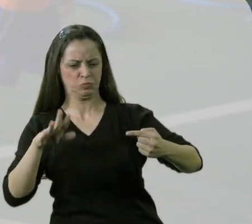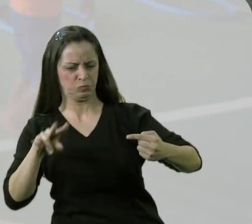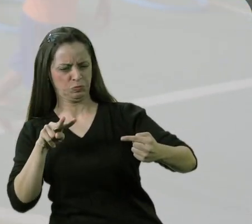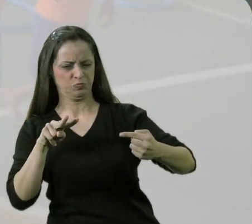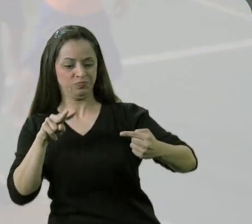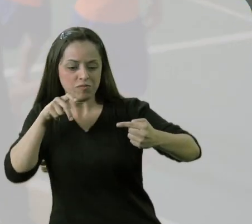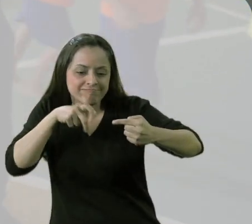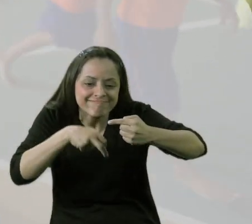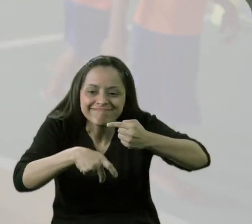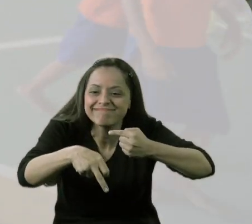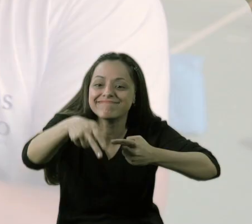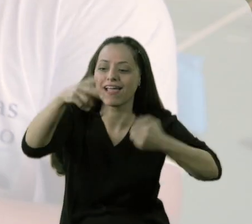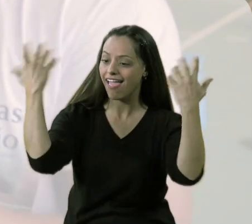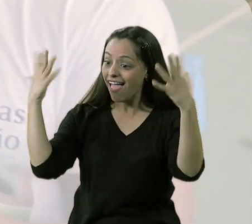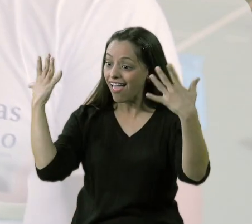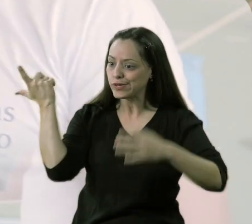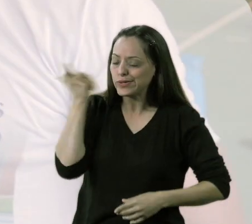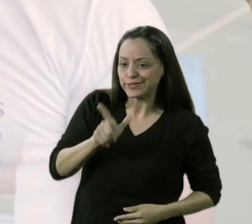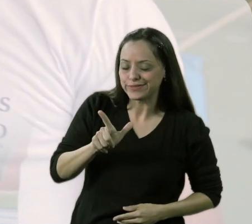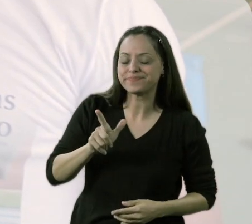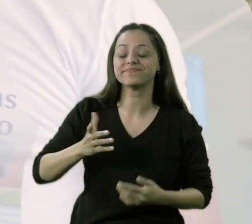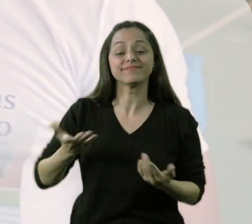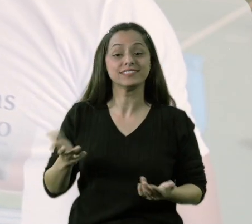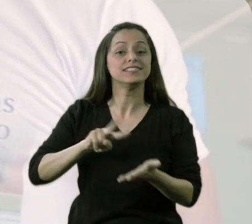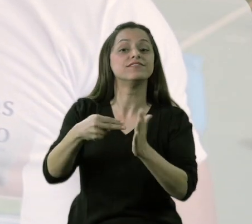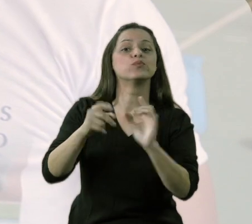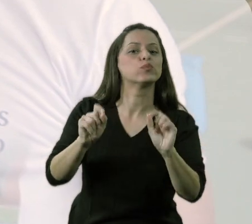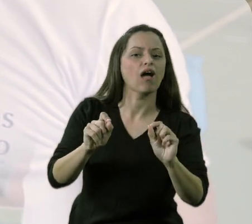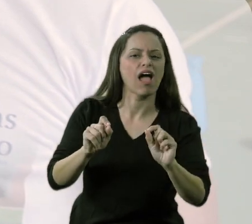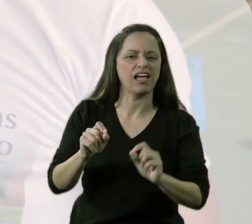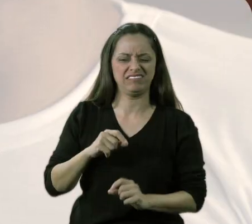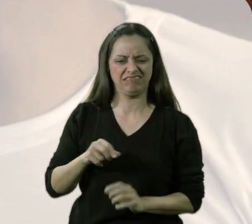e quando eu fui ver, ele foi lá por baixo. Então, ele está dizendo para mim: